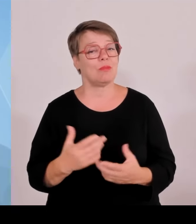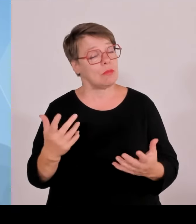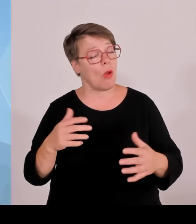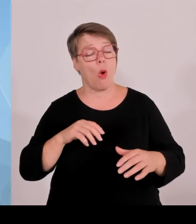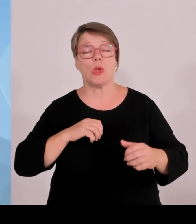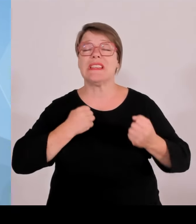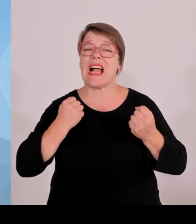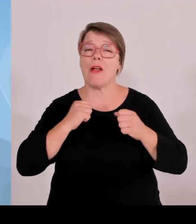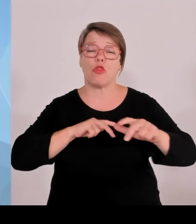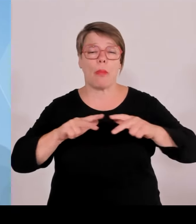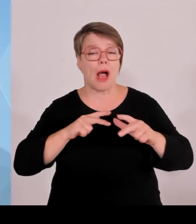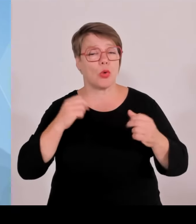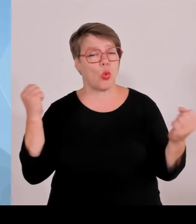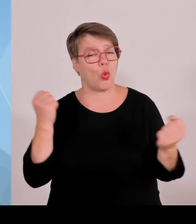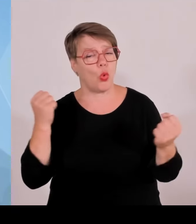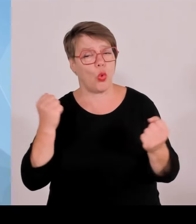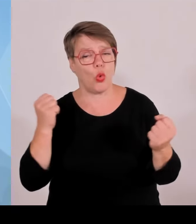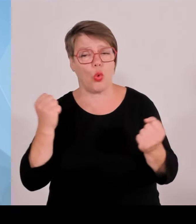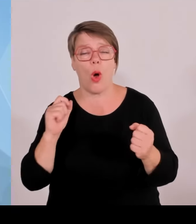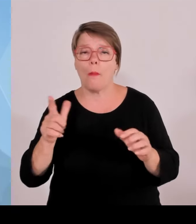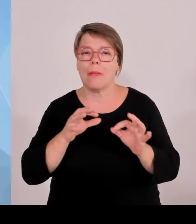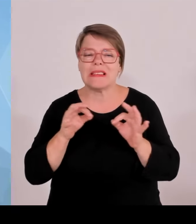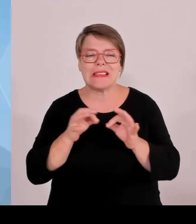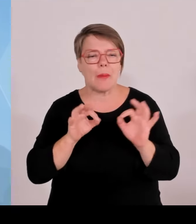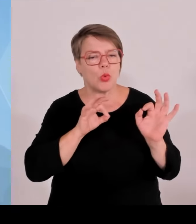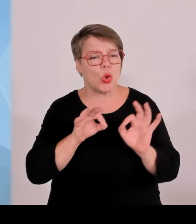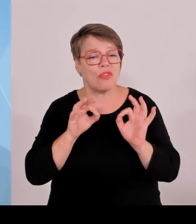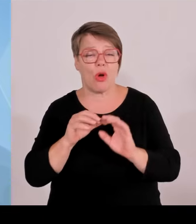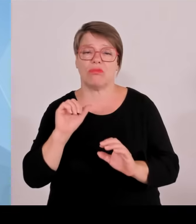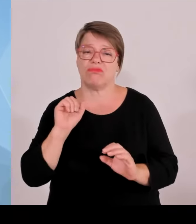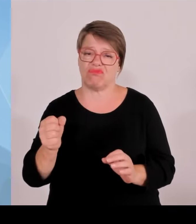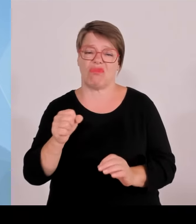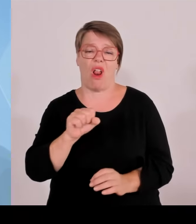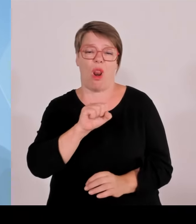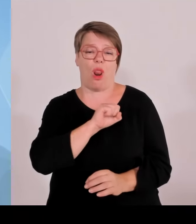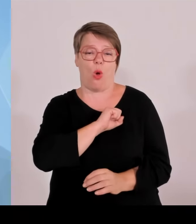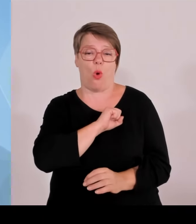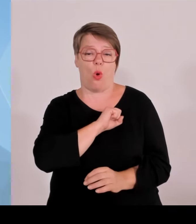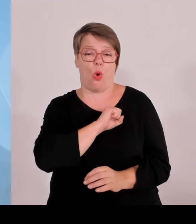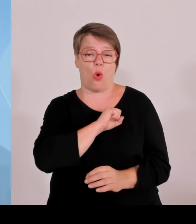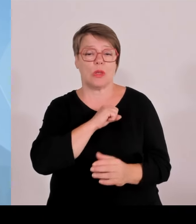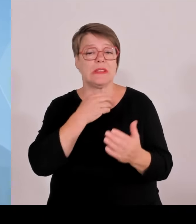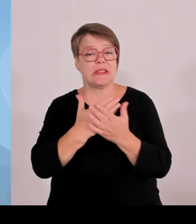Einsatzkräften danken. Zunächst einmal natürlich den Hauptamtlichen, vor allem Polizeibeamtinnen